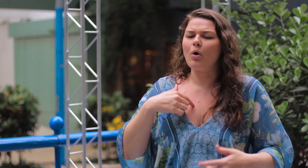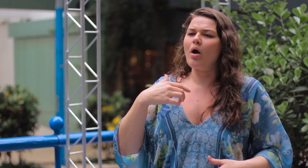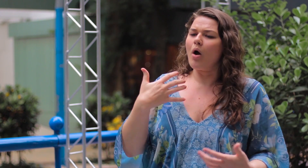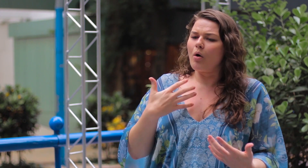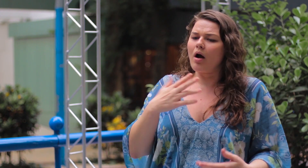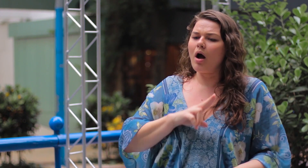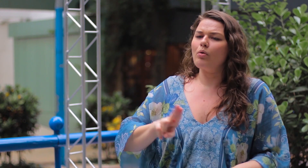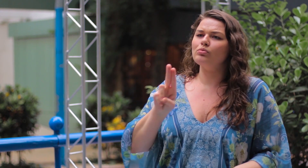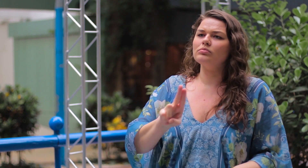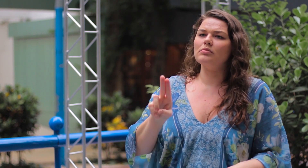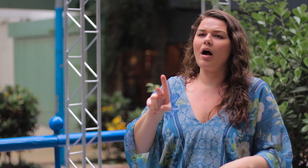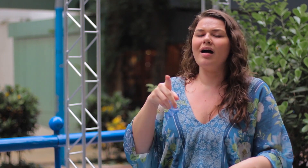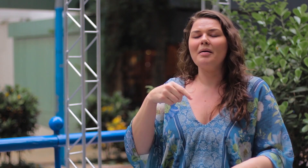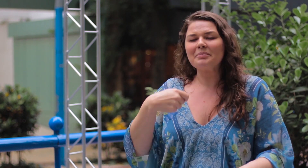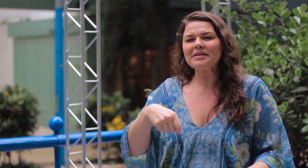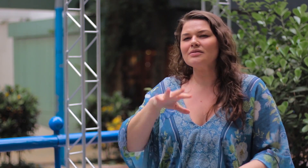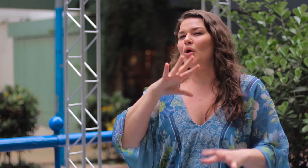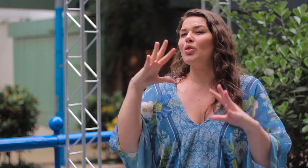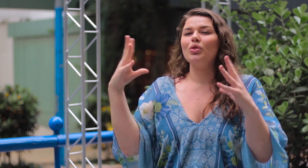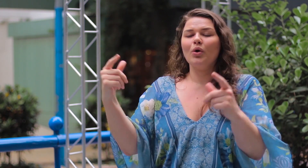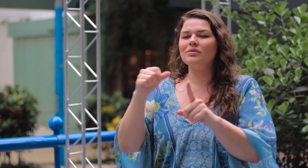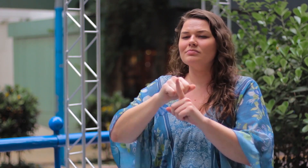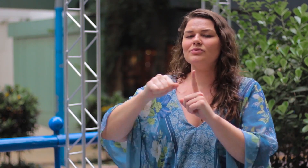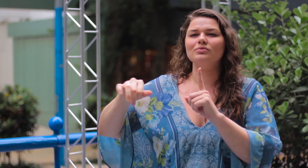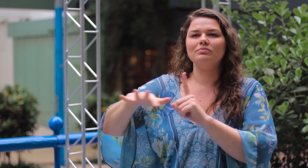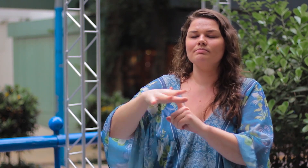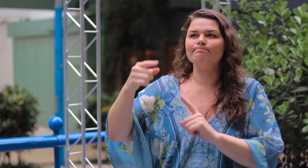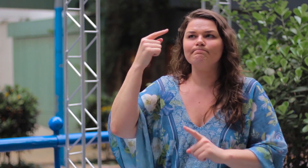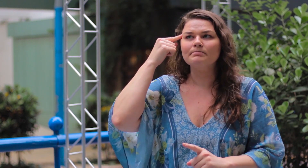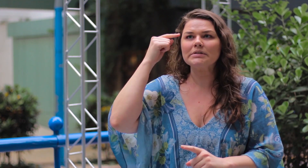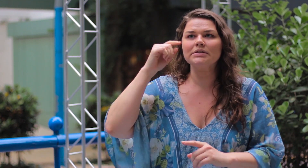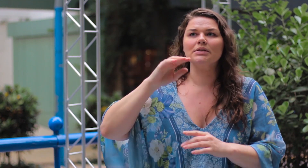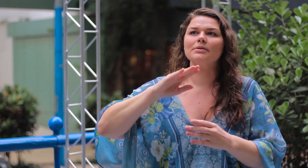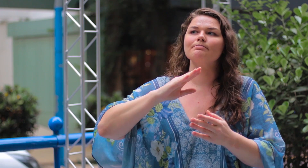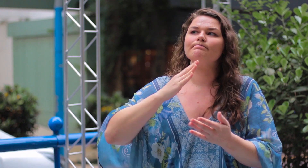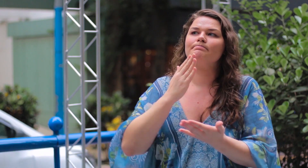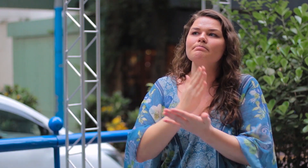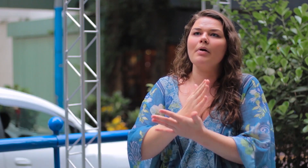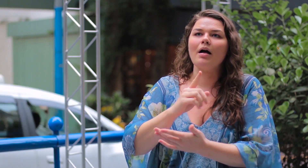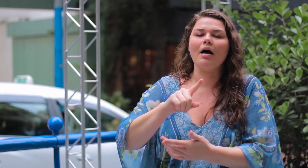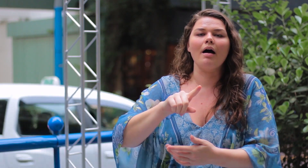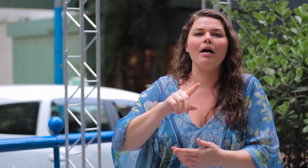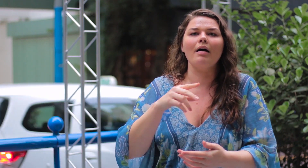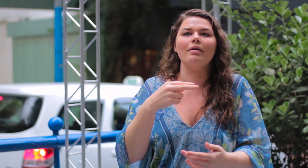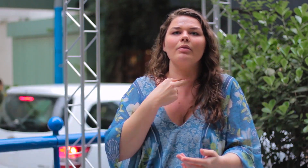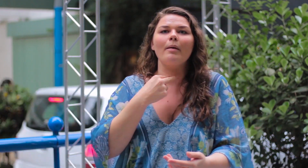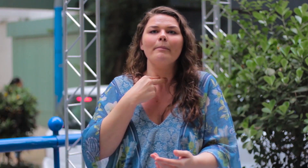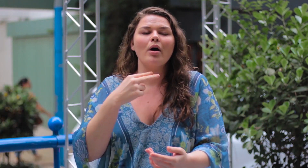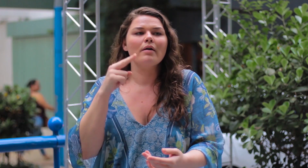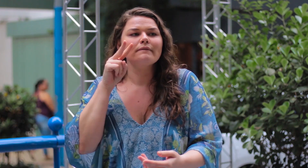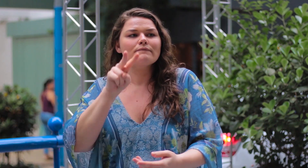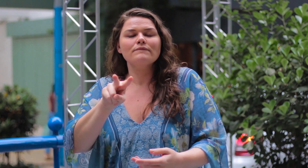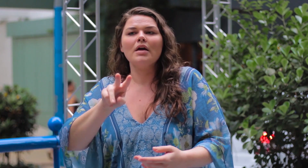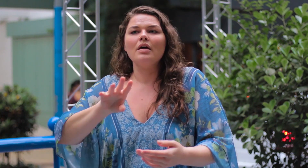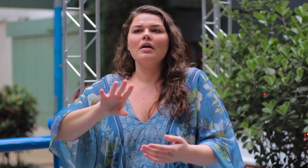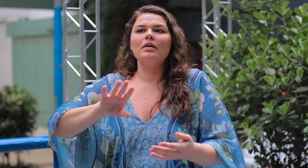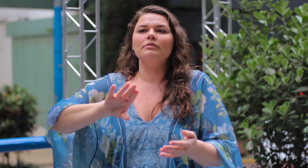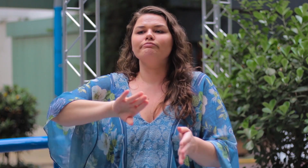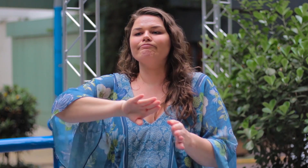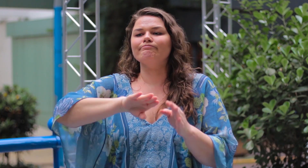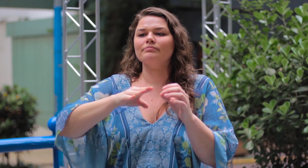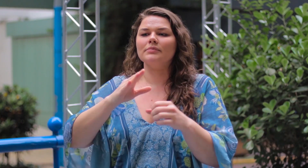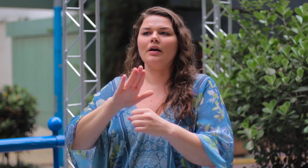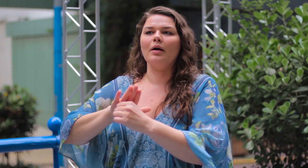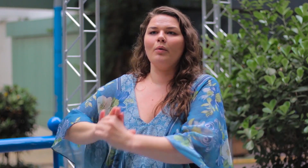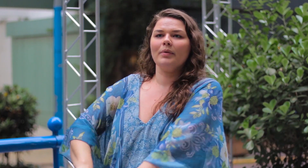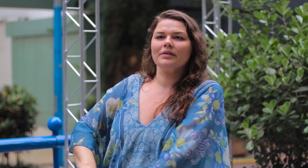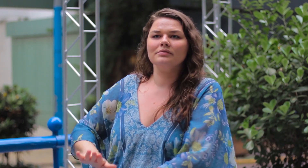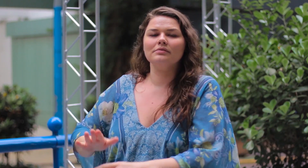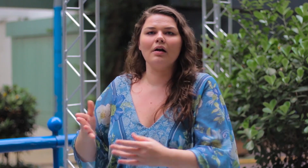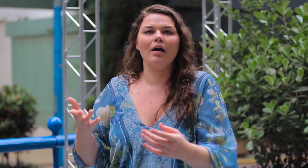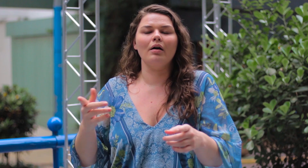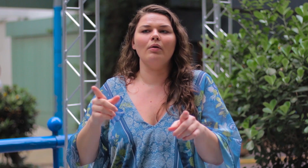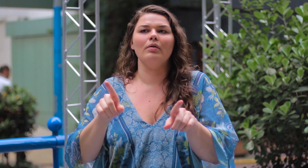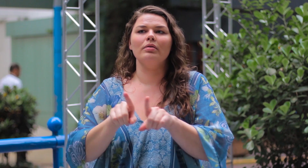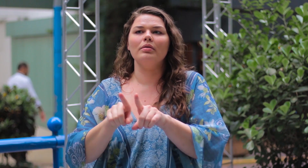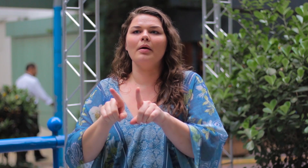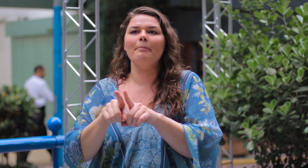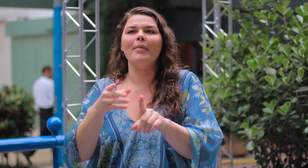Mas eu quero usar! A sociedade precisa parar de oprimir e criticar sobre isso